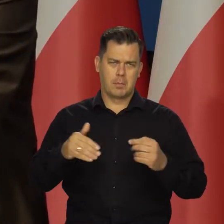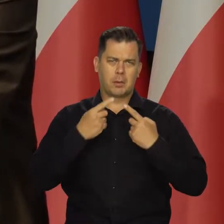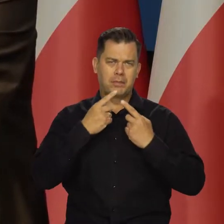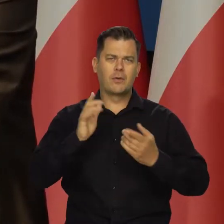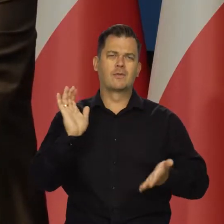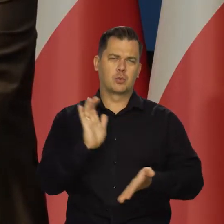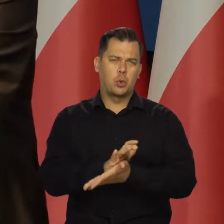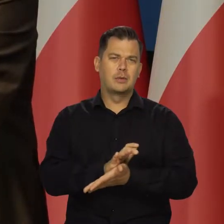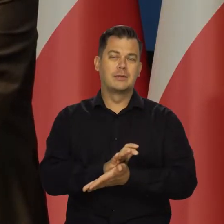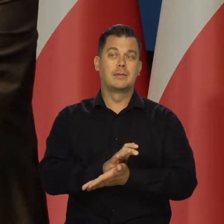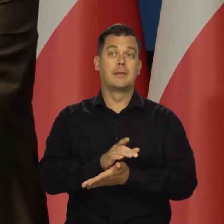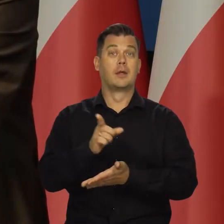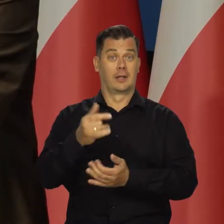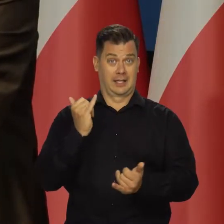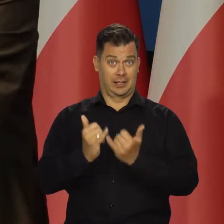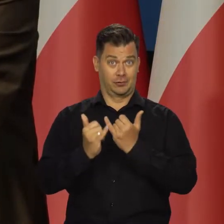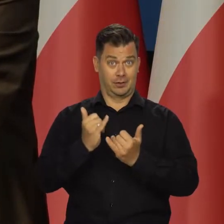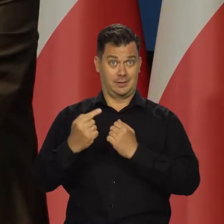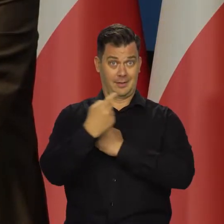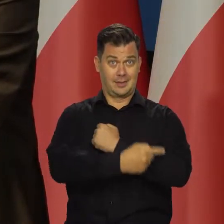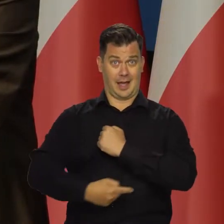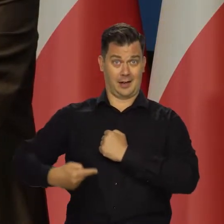Jednym słowem wrócę. Jakby utrzymano tarczę,